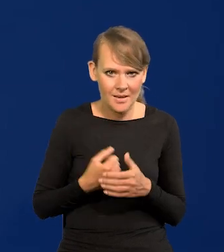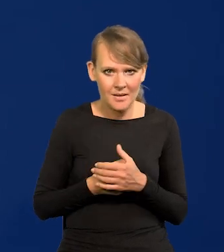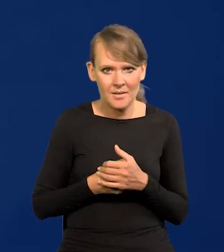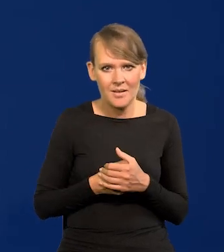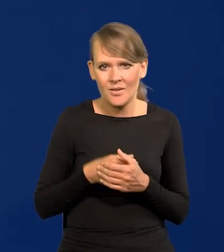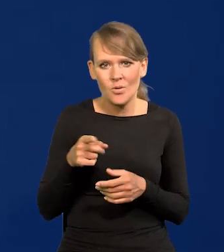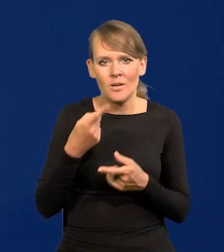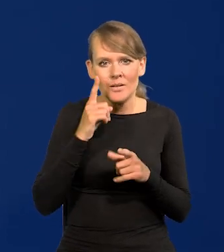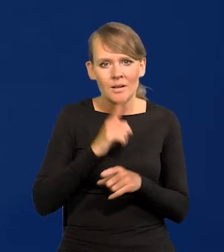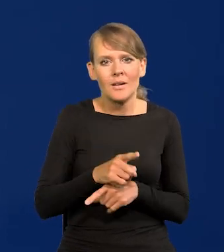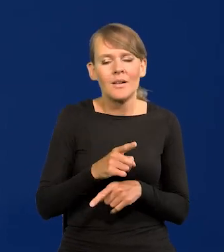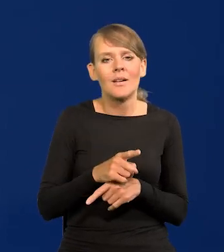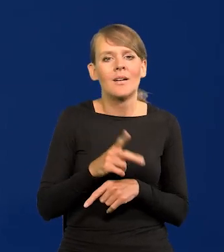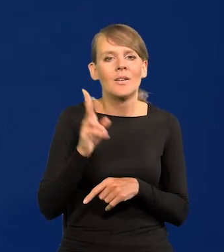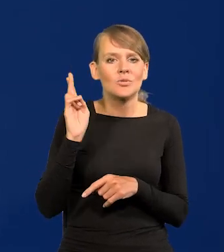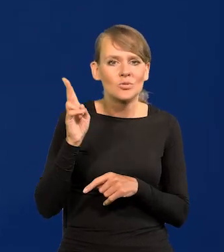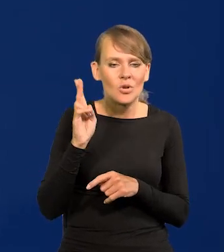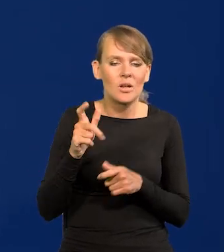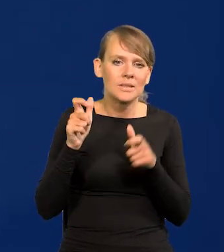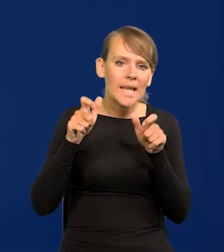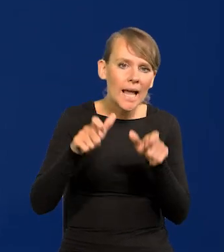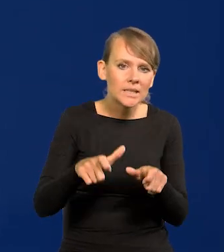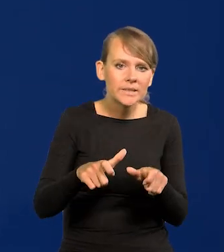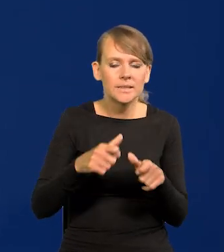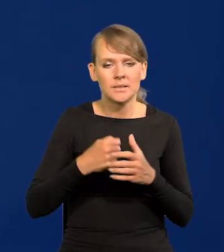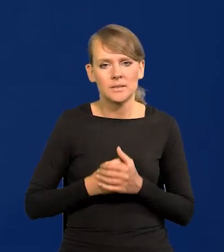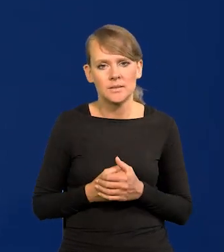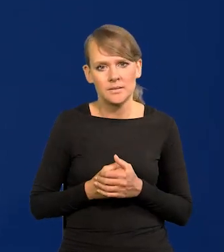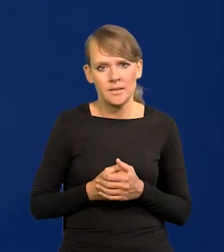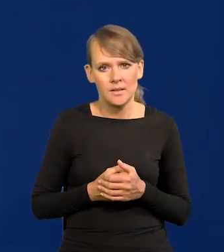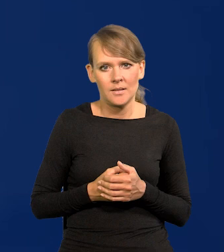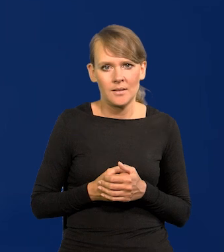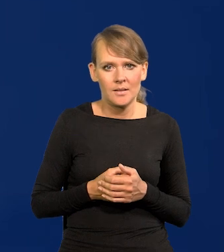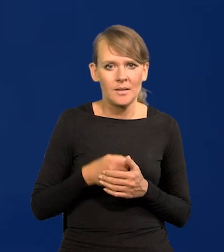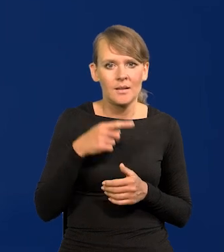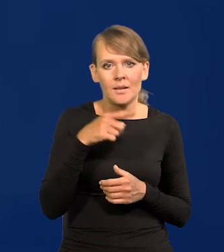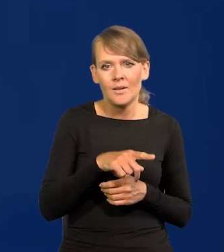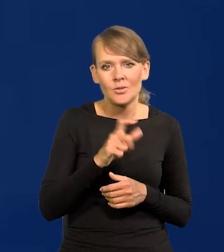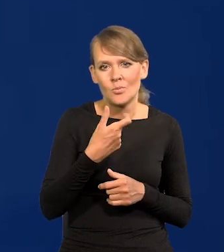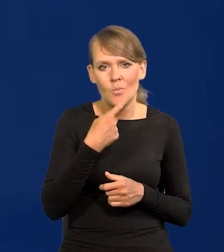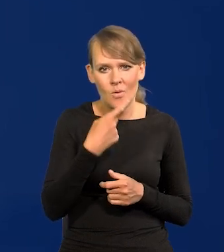Nie jest prawdą, że ktoś tu na kogoś naciska, żeby coś konkretnego było powiedziane.